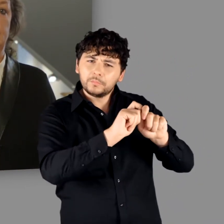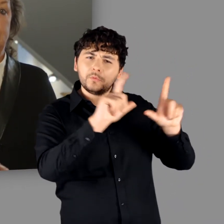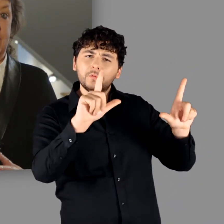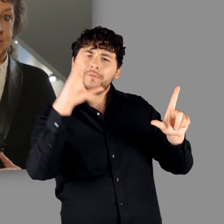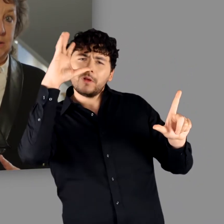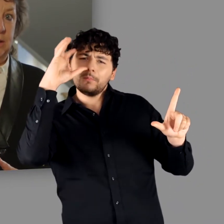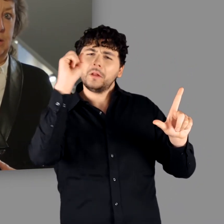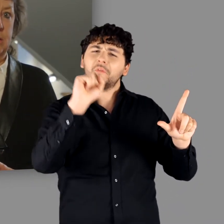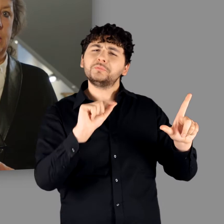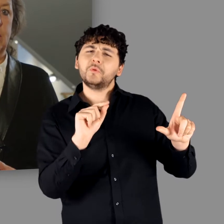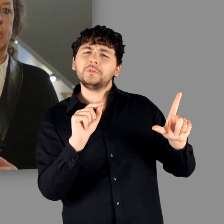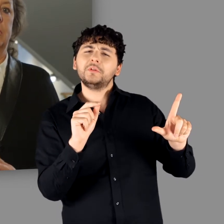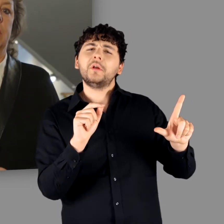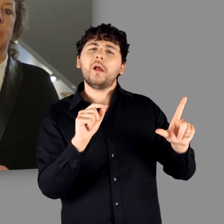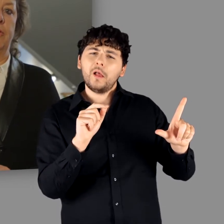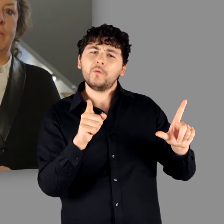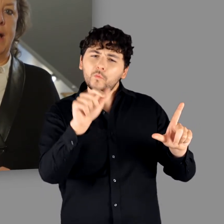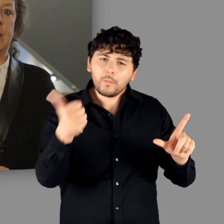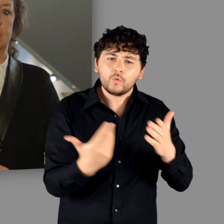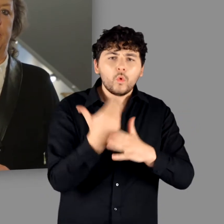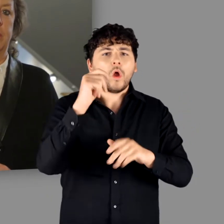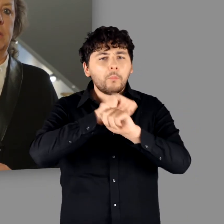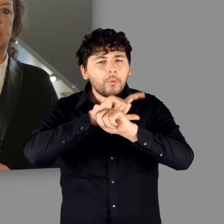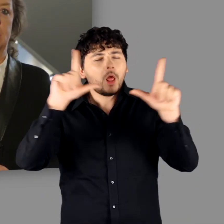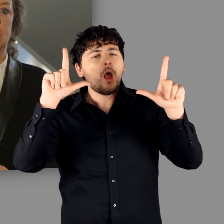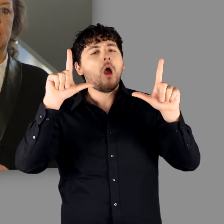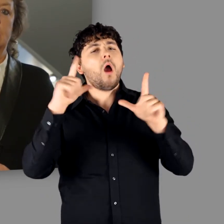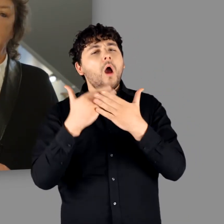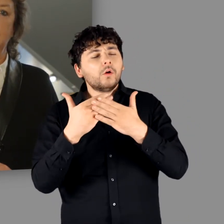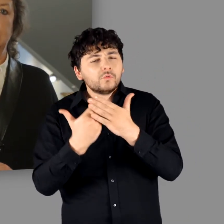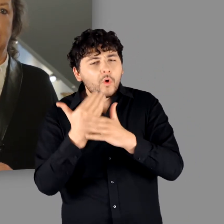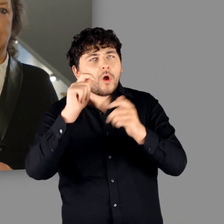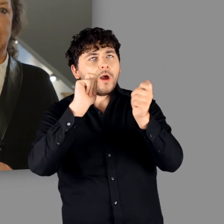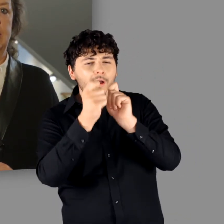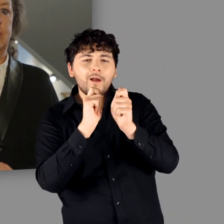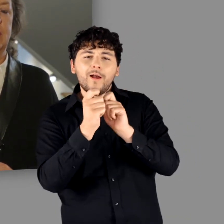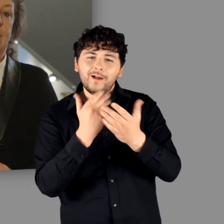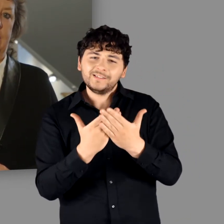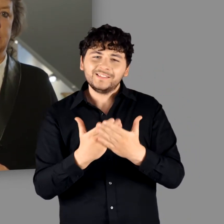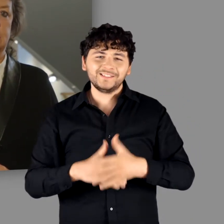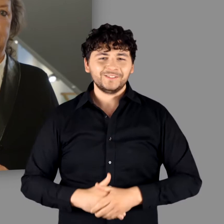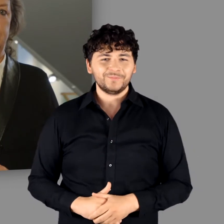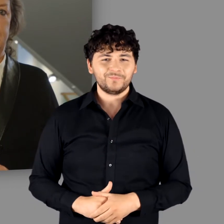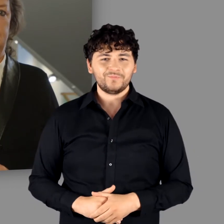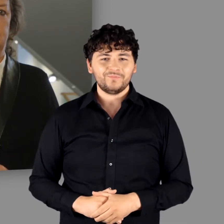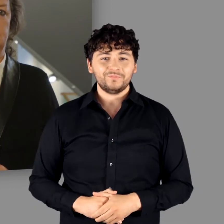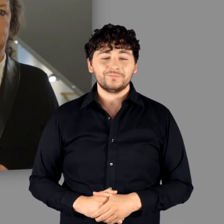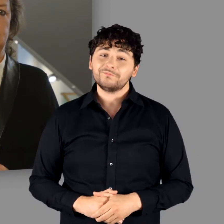was SIE mit dem Begriff „Germanen“ verbinden, dann sicher ein wenig anders beantworten!